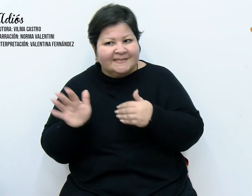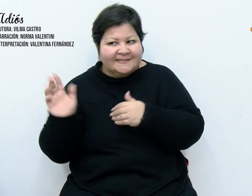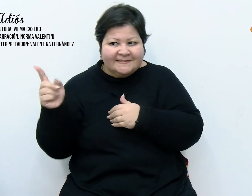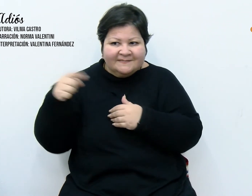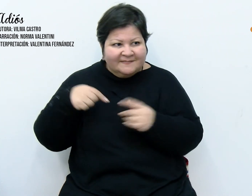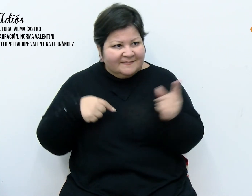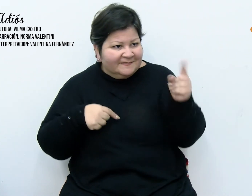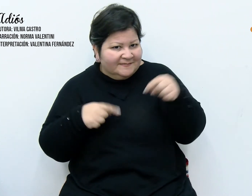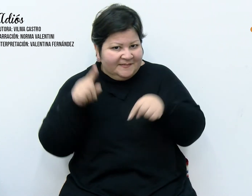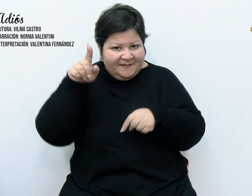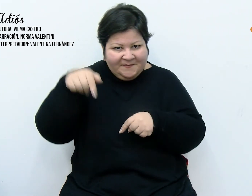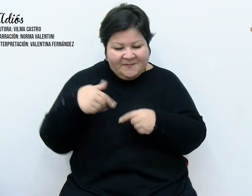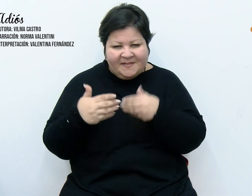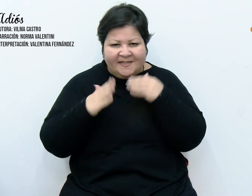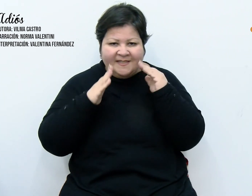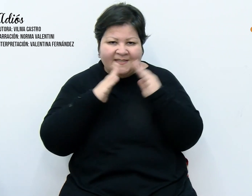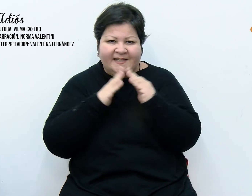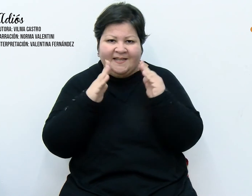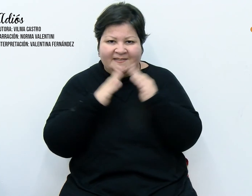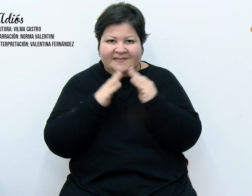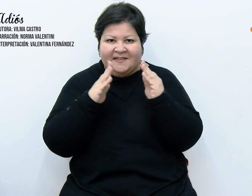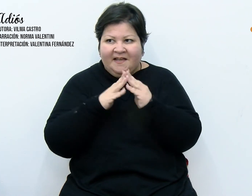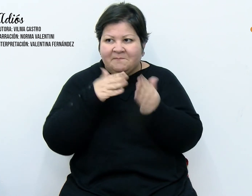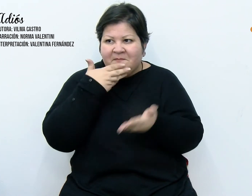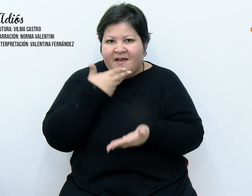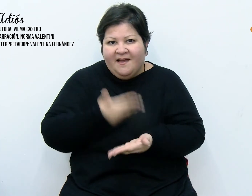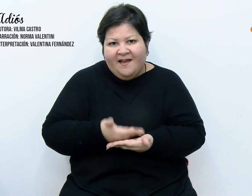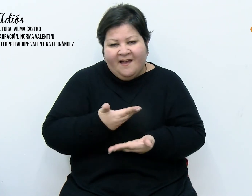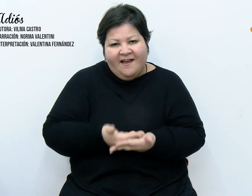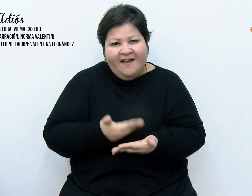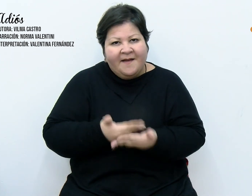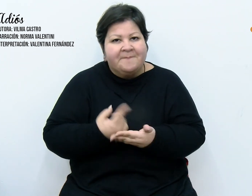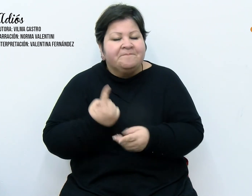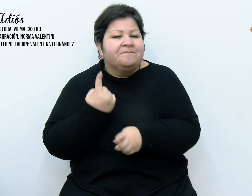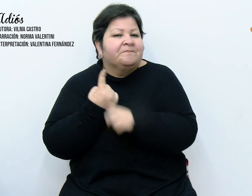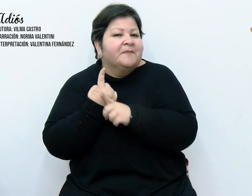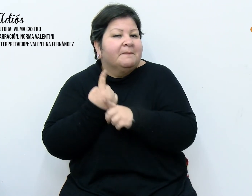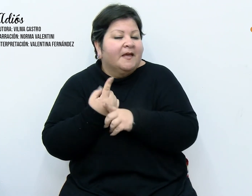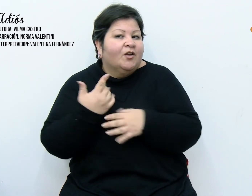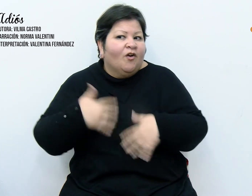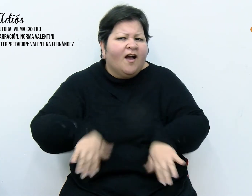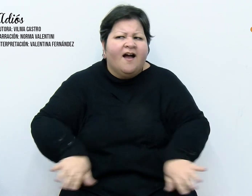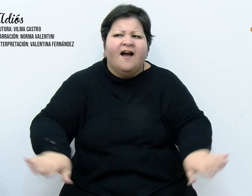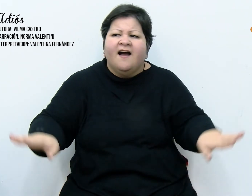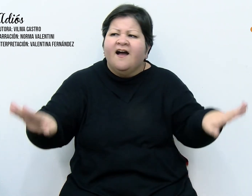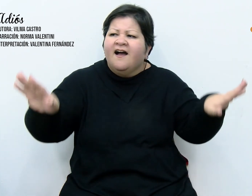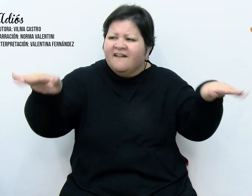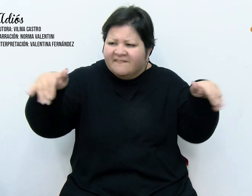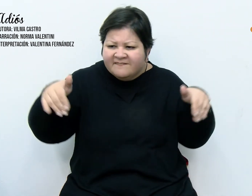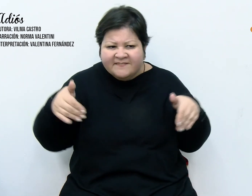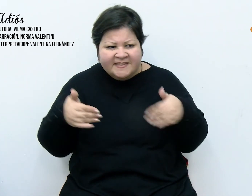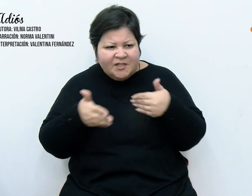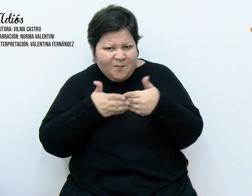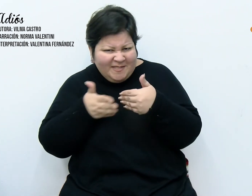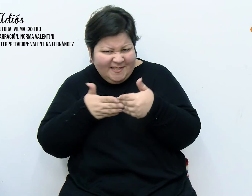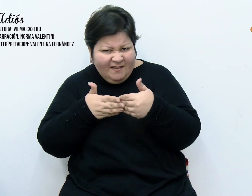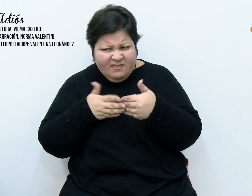atraídos por el fenómeno. Primero vinieron los más allegados, luego llegaban excursiones desde